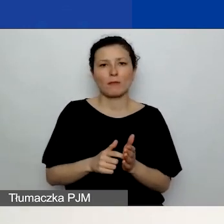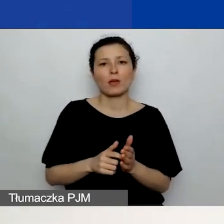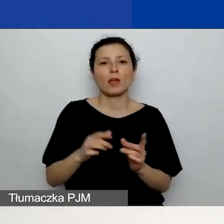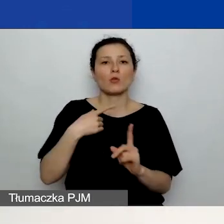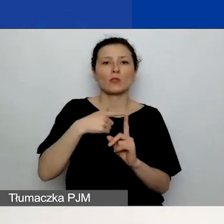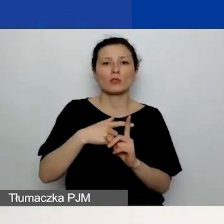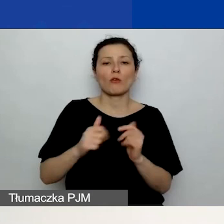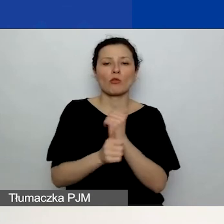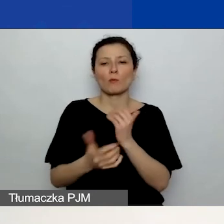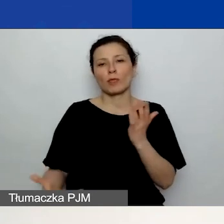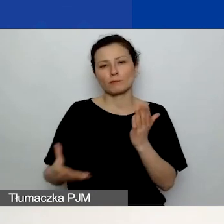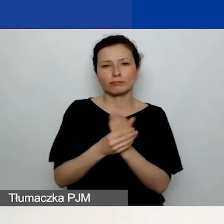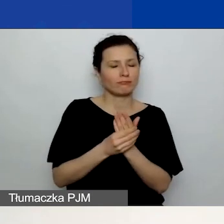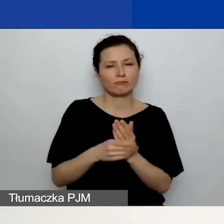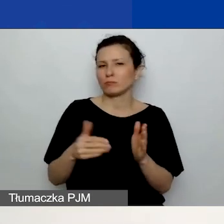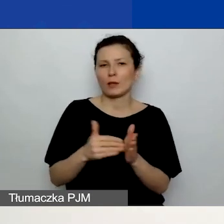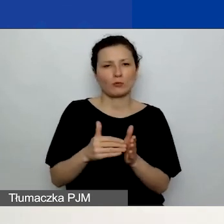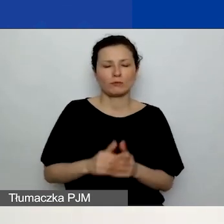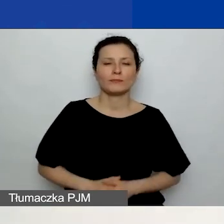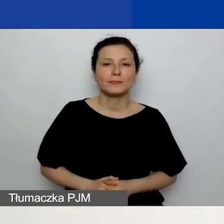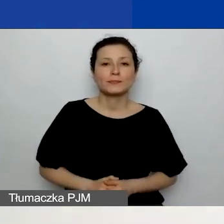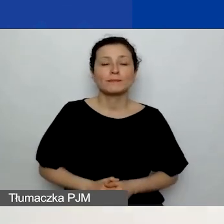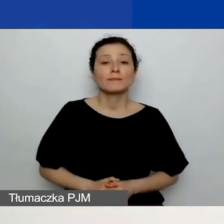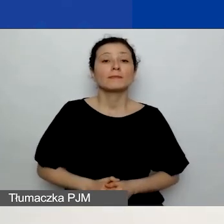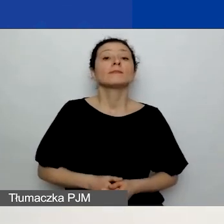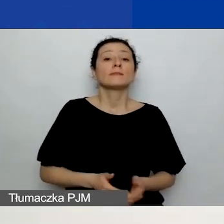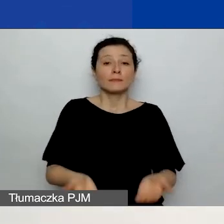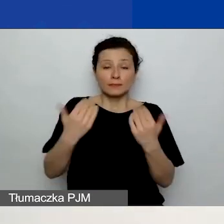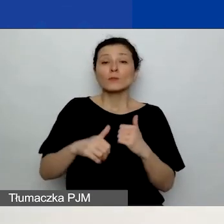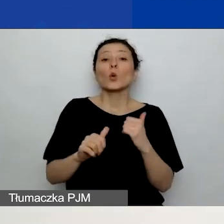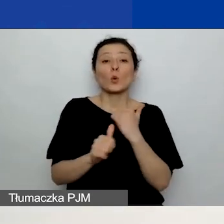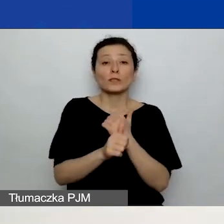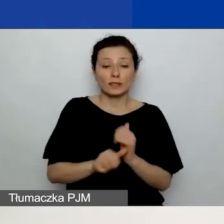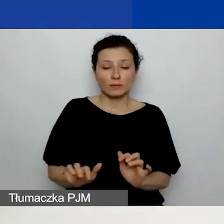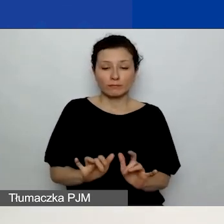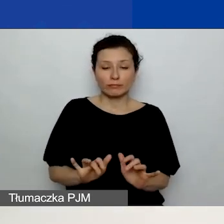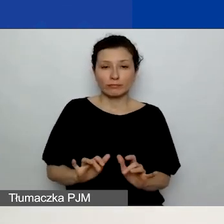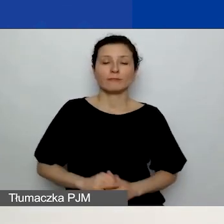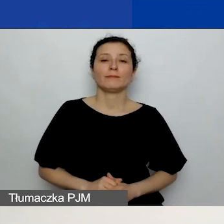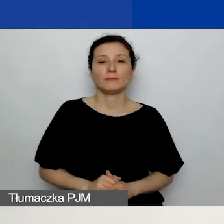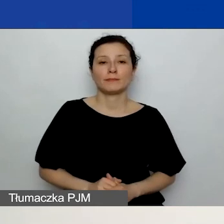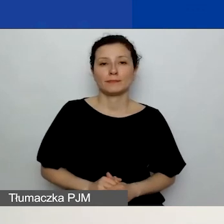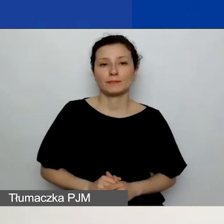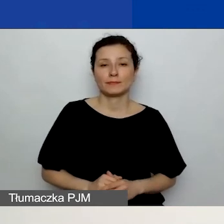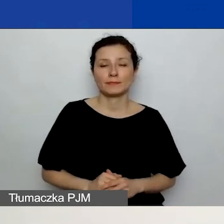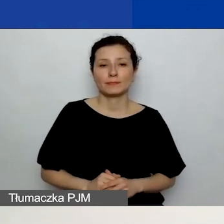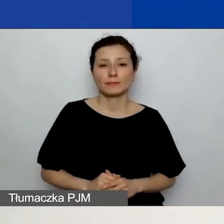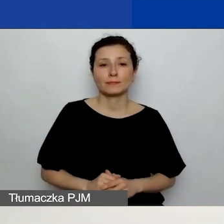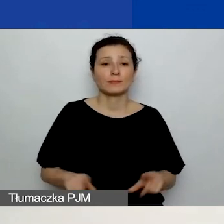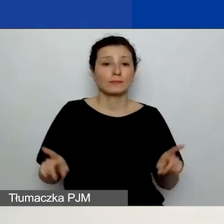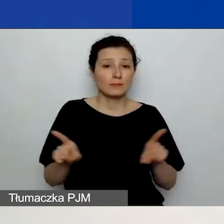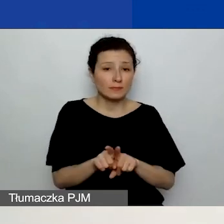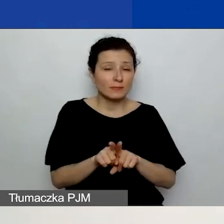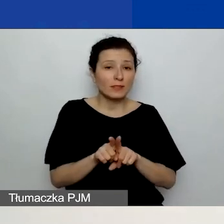Uzasadniacie również celowość wykorzystania tych środków.